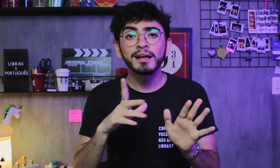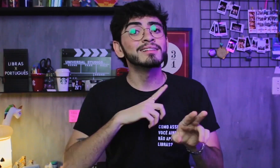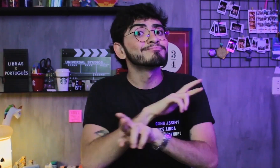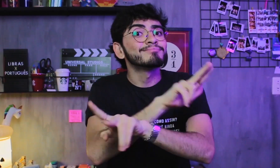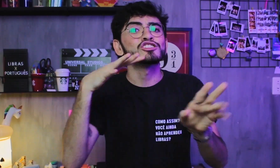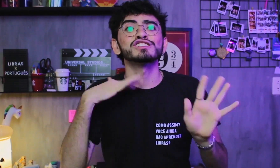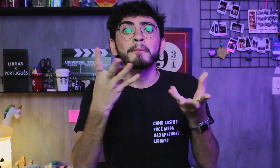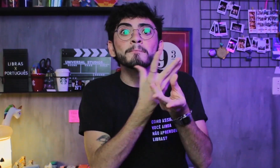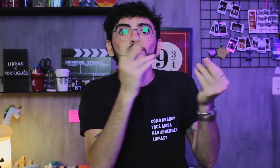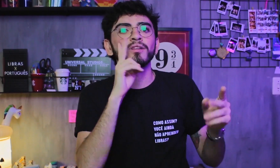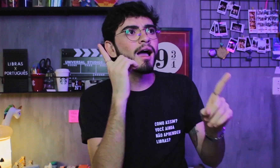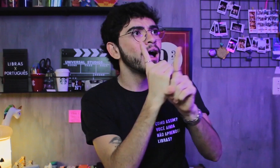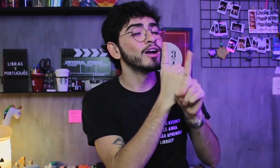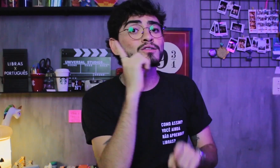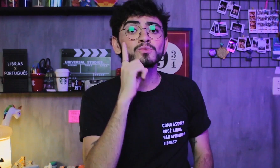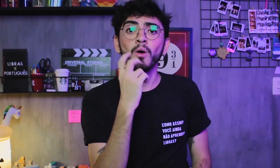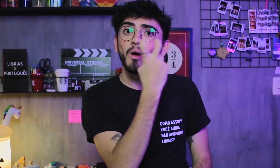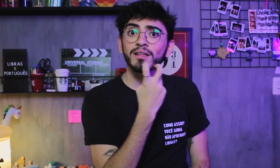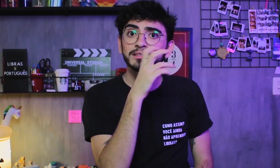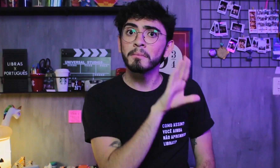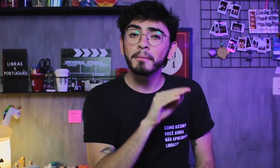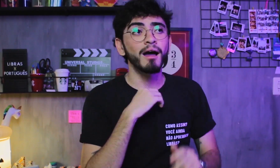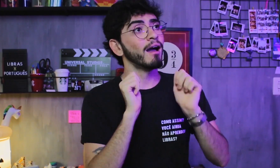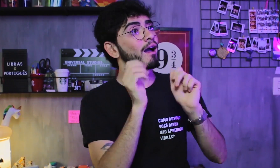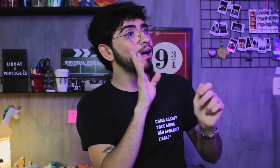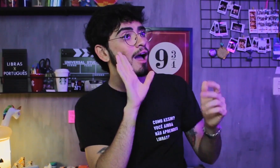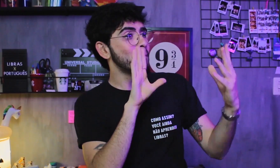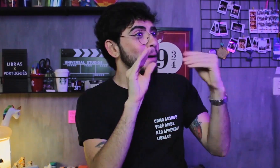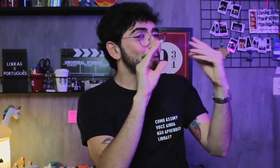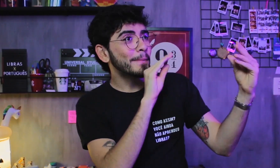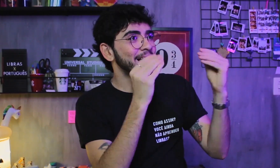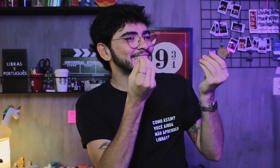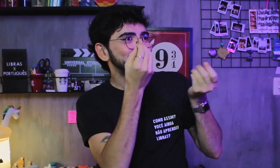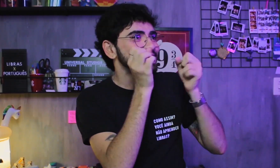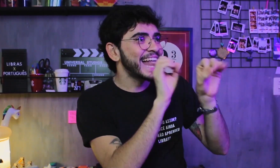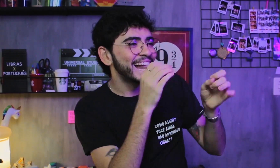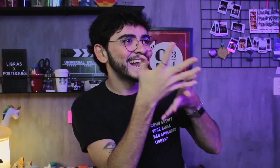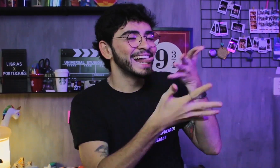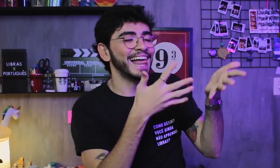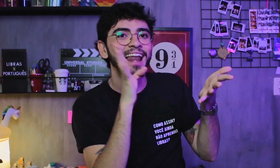Já conheci surdos oralizados, que demos um jeitinho de conversar, ensinei alguns sinais,